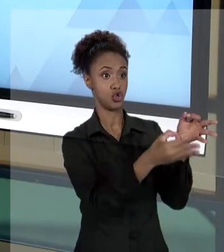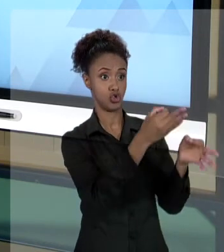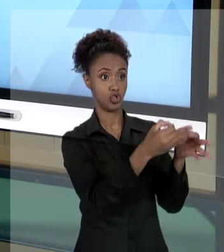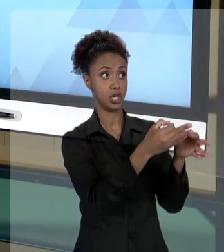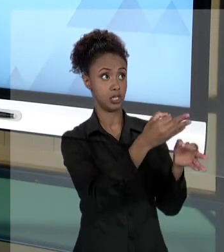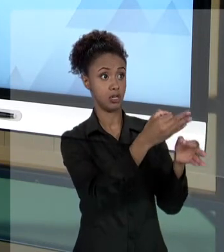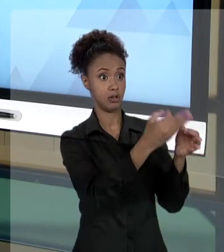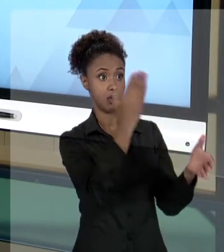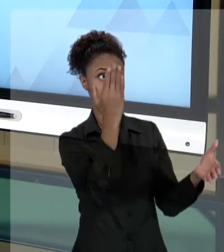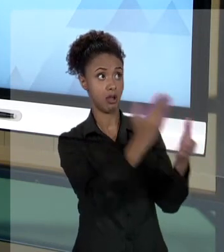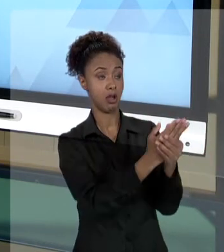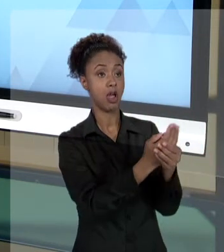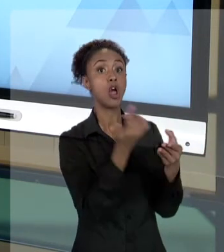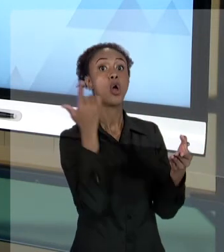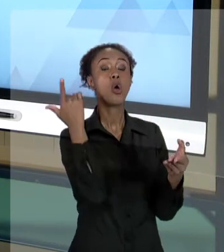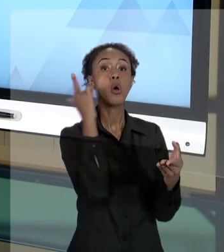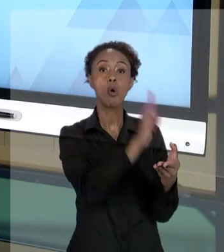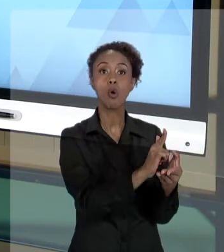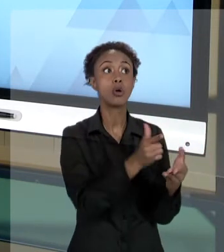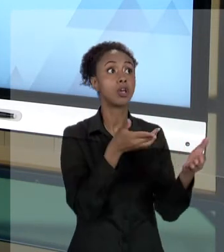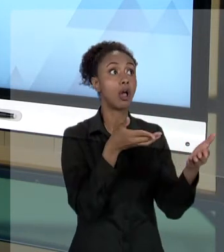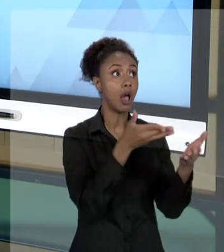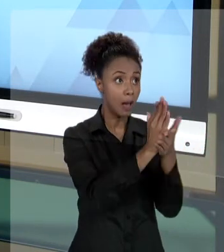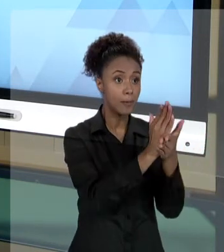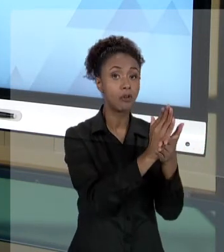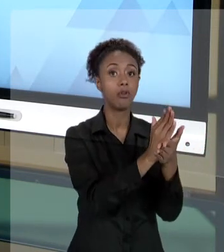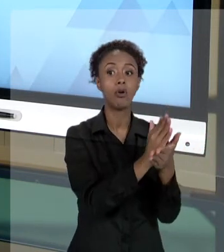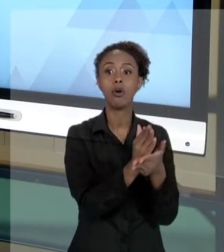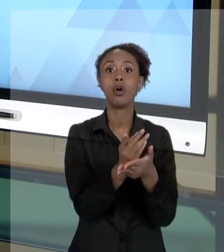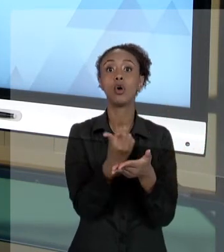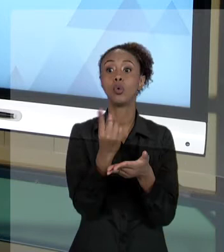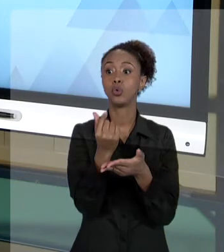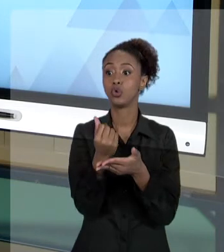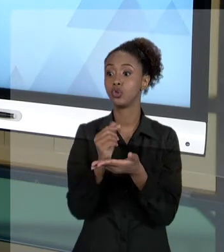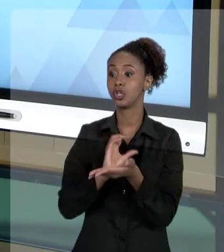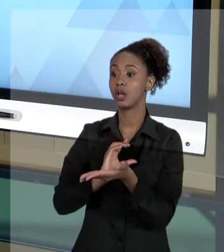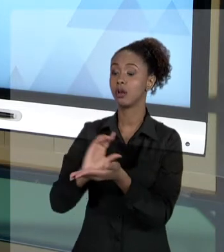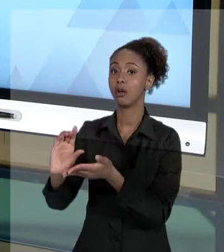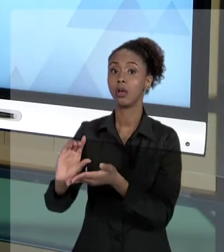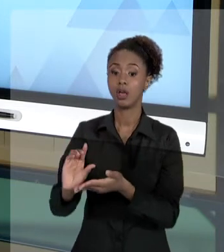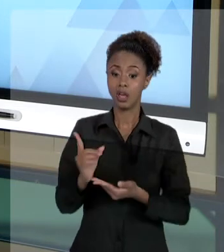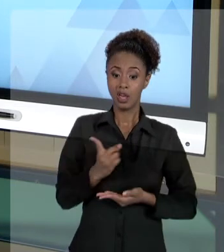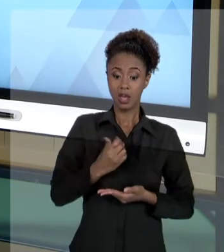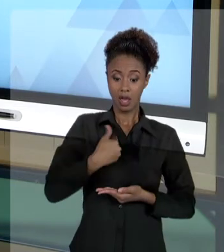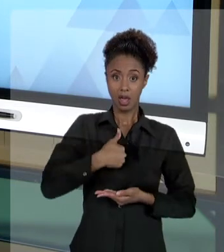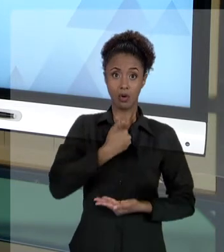ESTADO VAI DEIXAR DE PEGAR UMA PARTE DO DINHEIRO QUE PODERIA IR PARA A SAÚDE, QUE PODERIA IR PARA